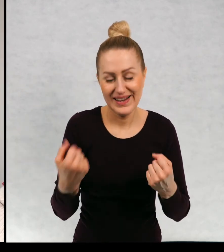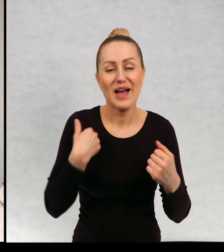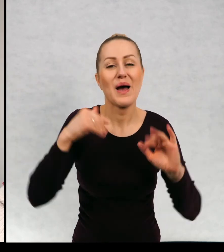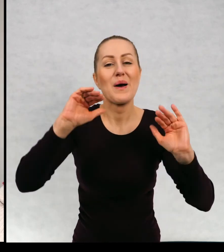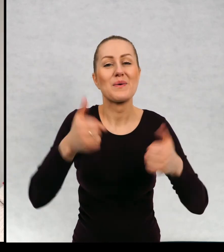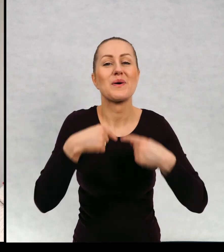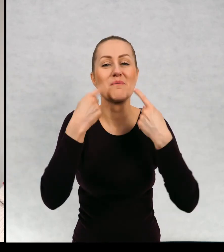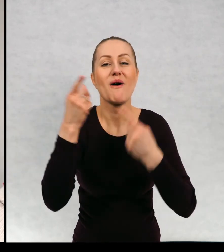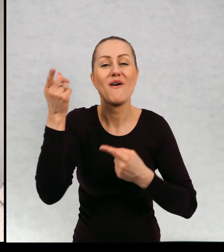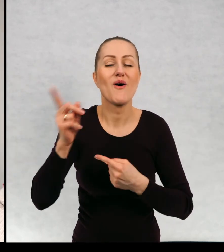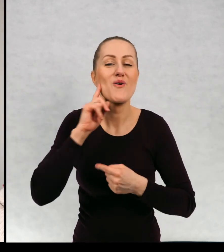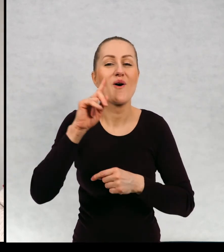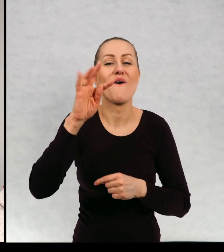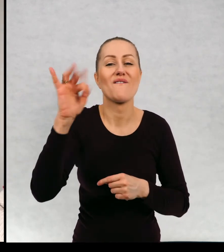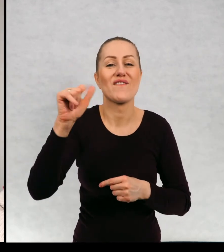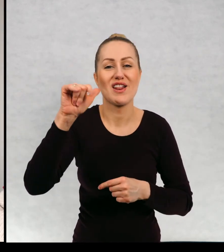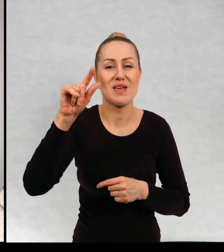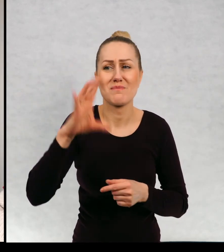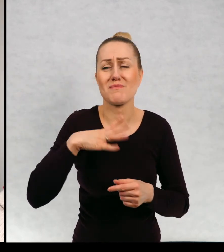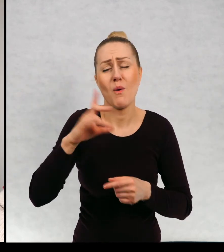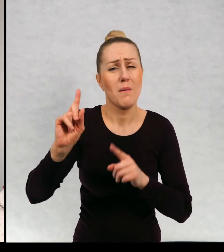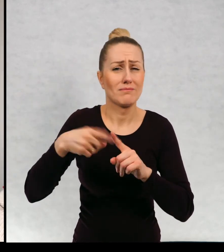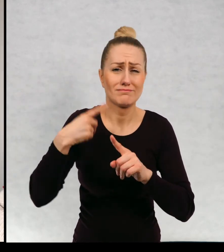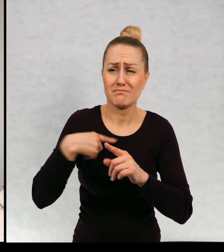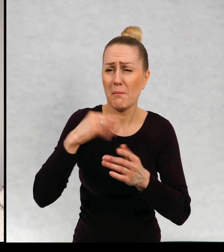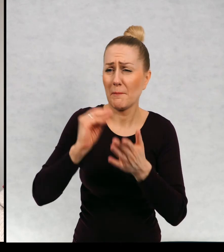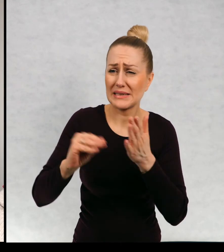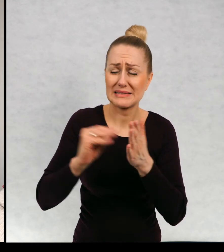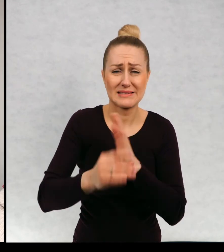Powiem tylko w skrócie, że Filip pisywał do mnie przez wiele lat